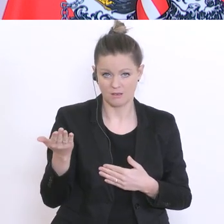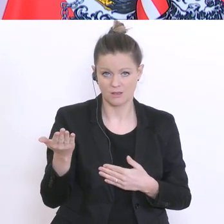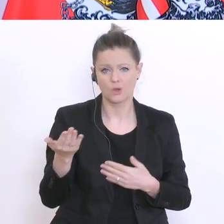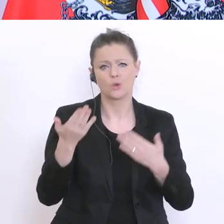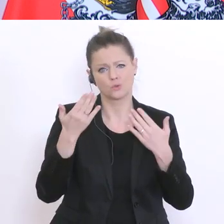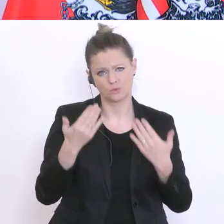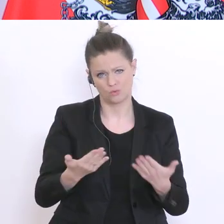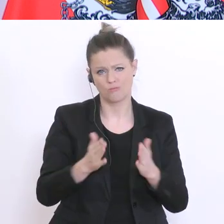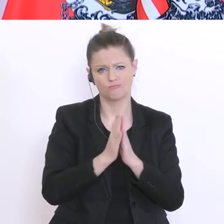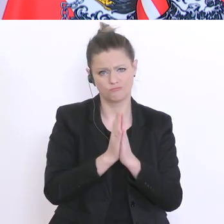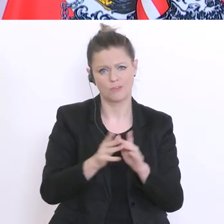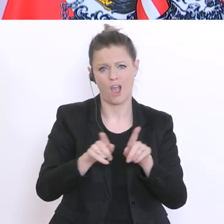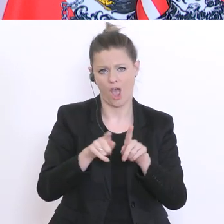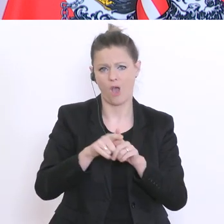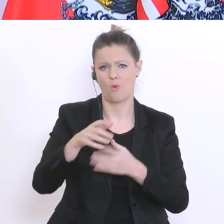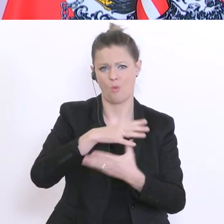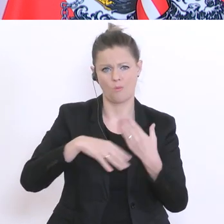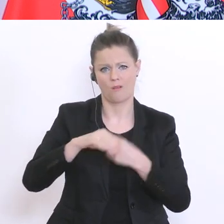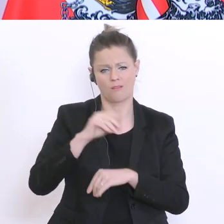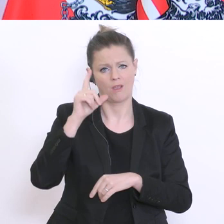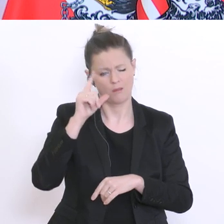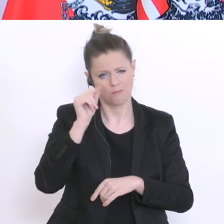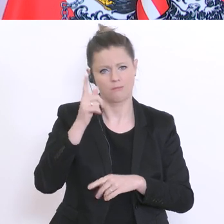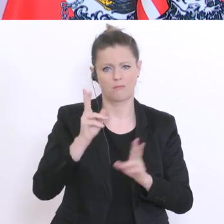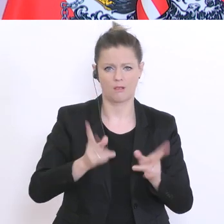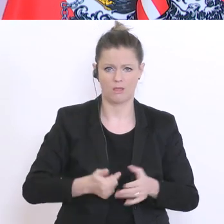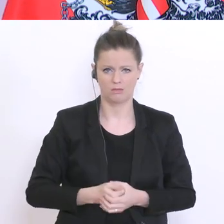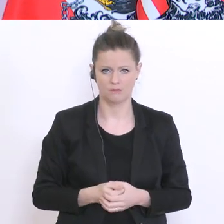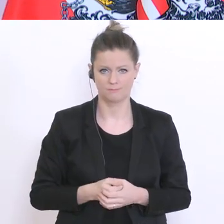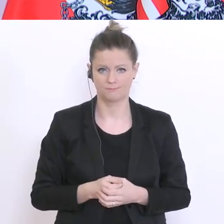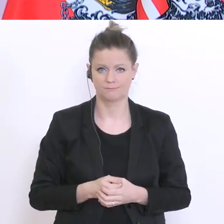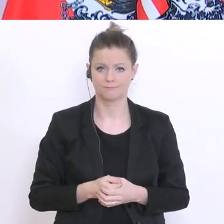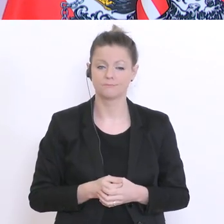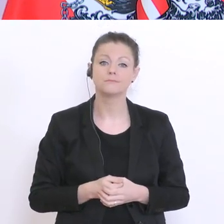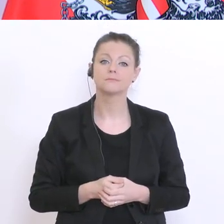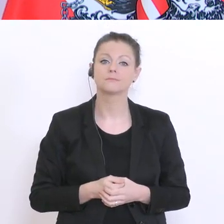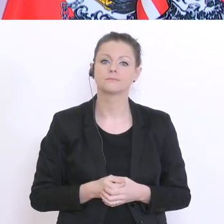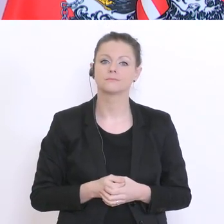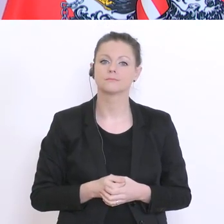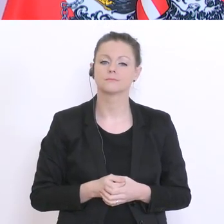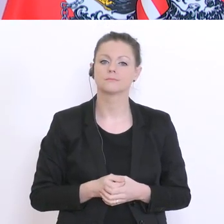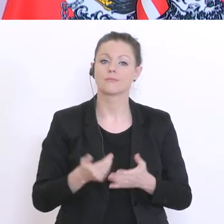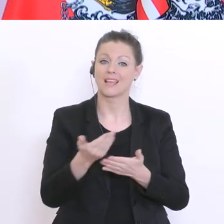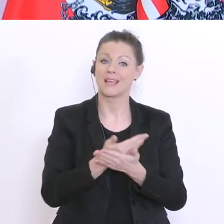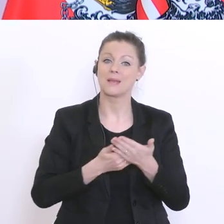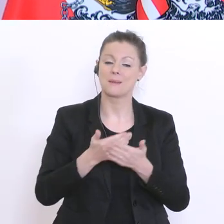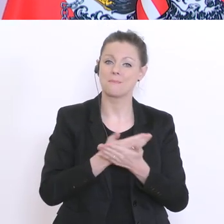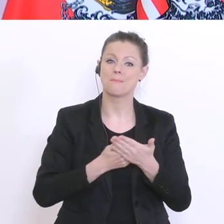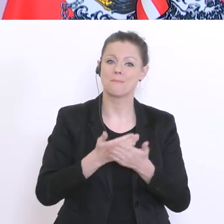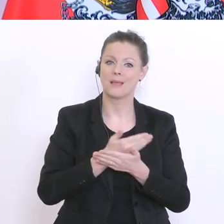und Weise damit umzugehen. Schließlich wird das Bildungsministerium um Office°365 herum